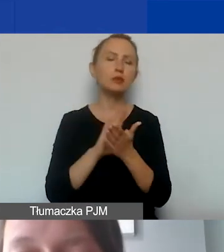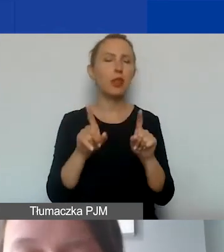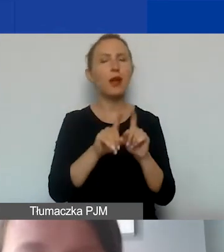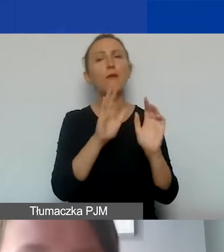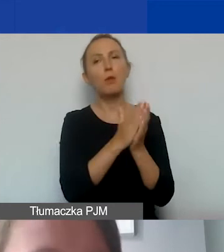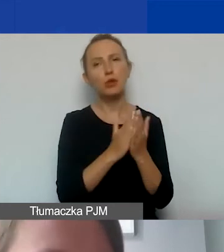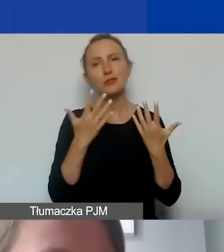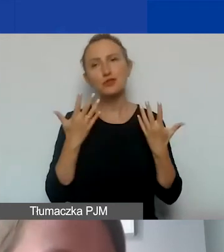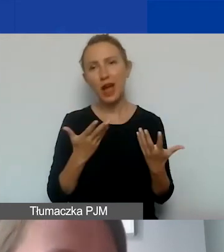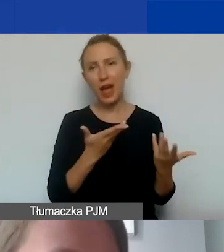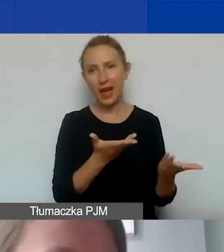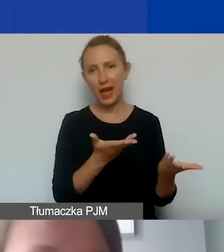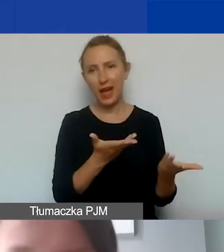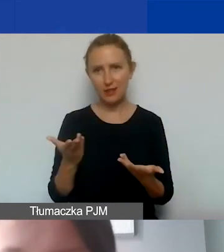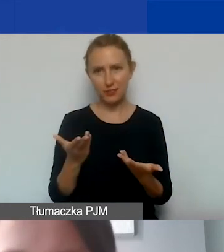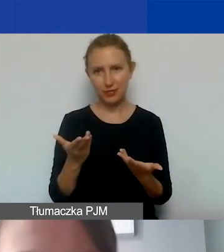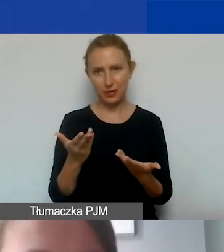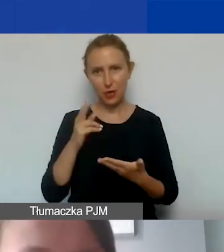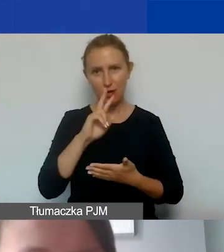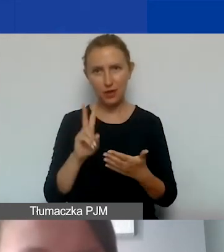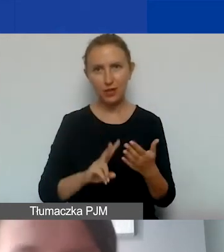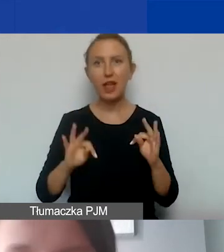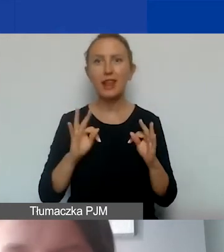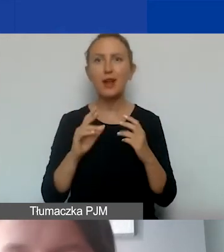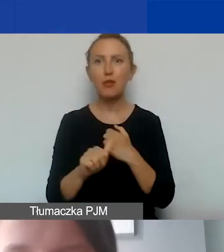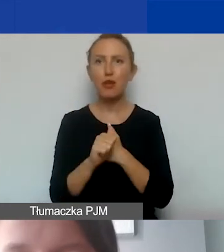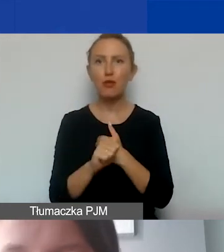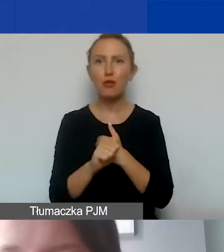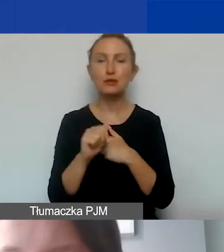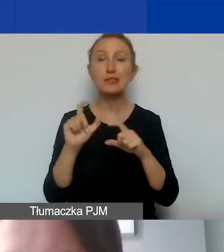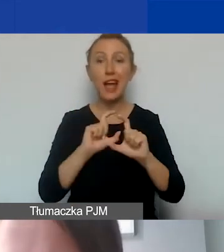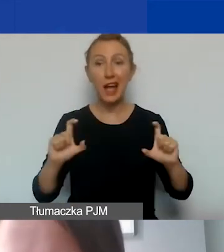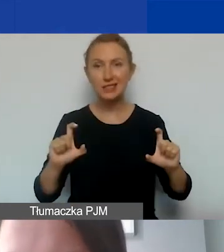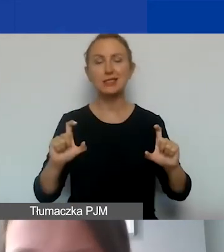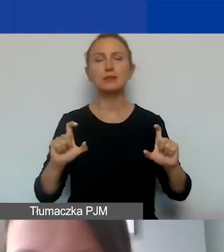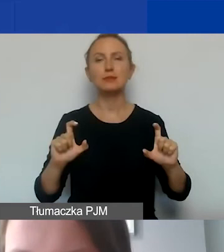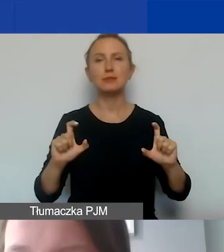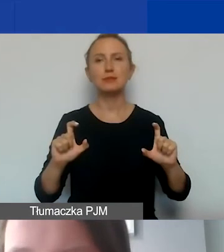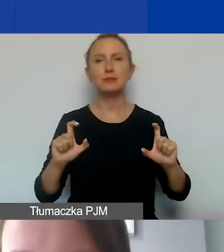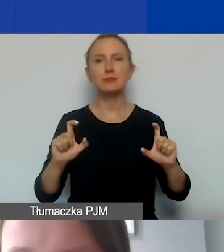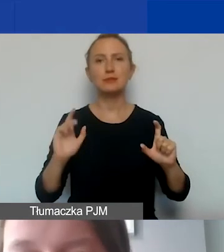Zachęcam do lektury. Ze względu na czas przejdziemy dalej.